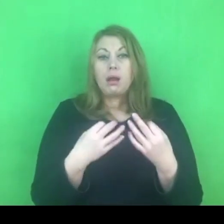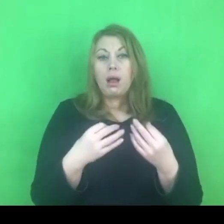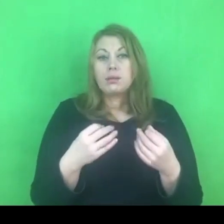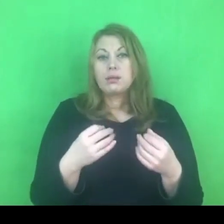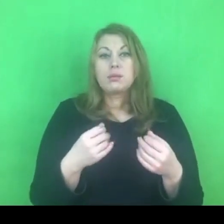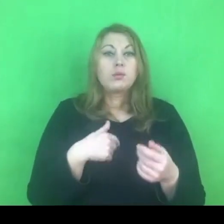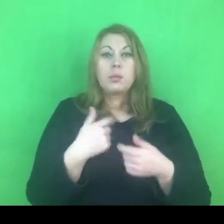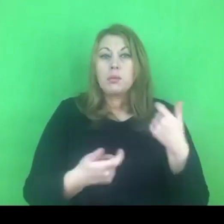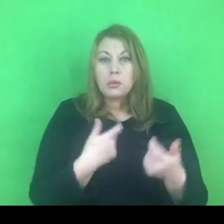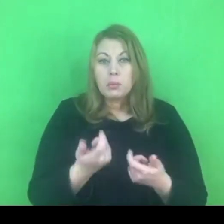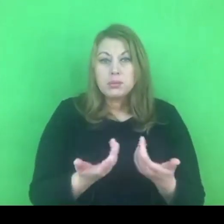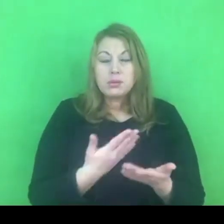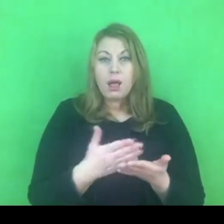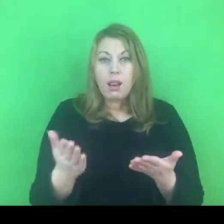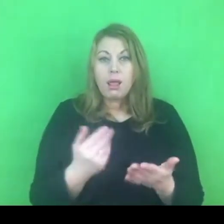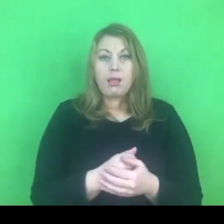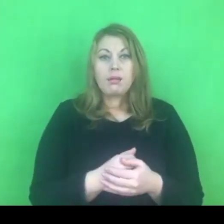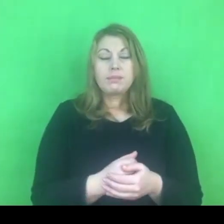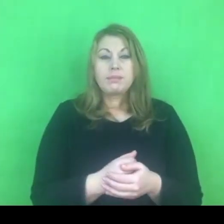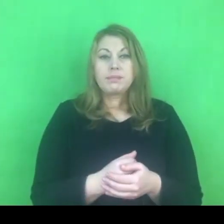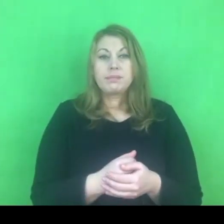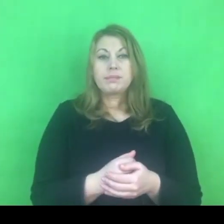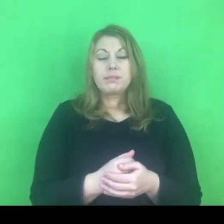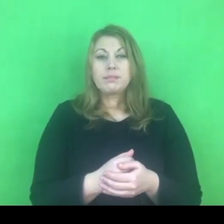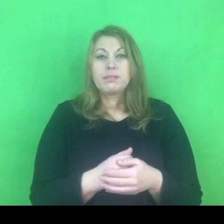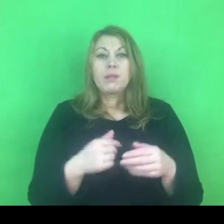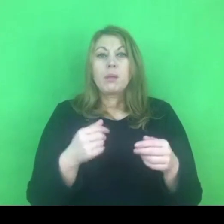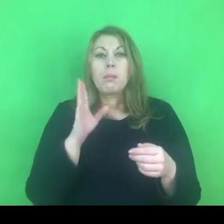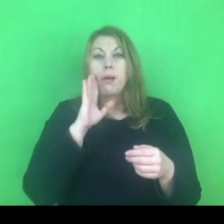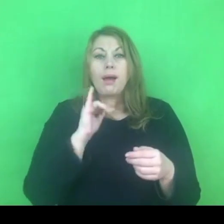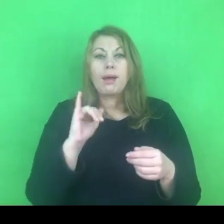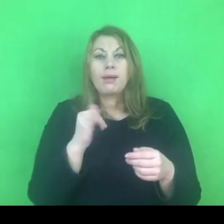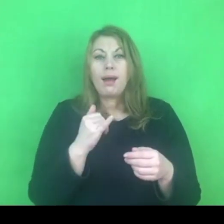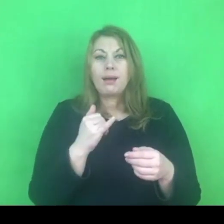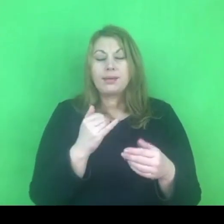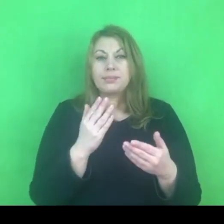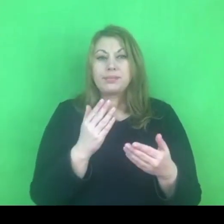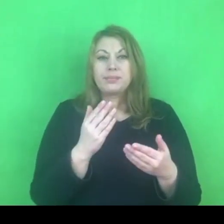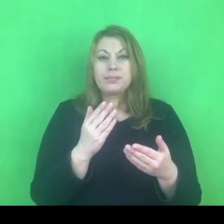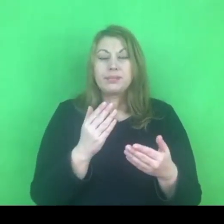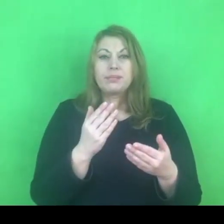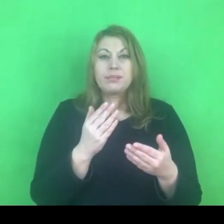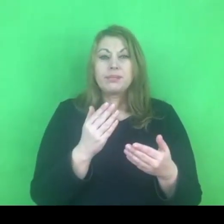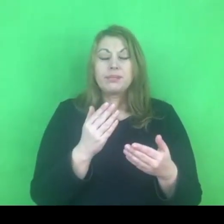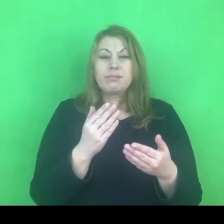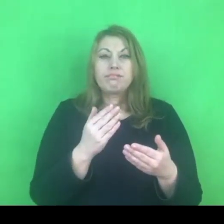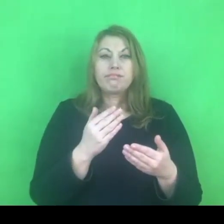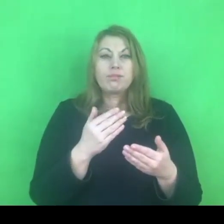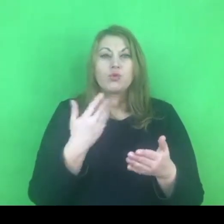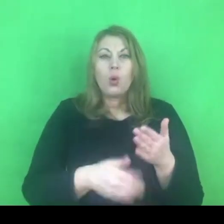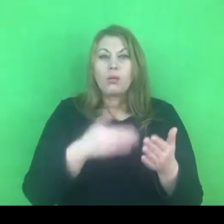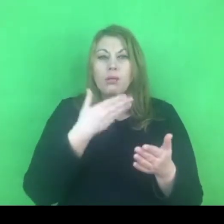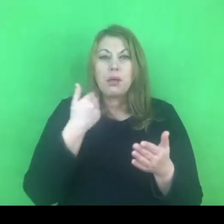a z drugiej strony odbiera się rangę i znaczenie tym wszystkim działaniom.